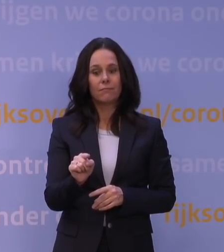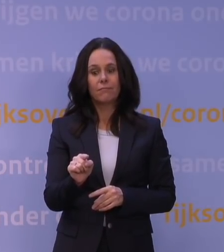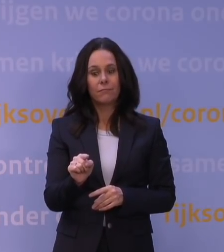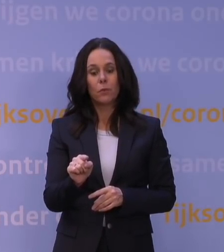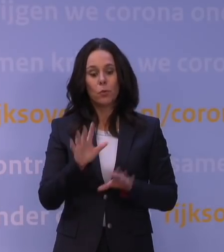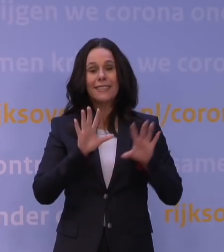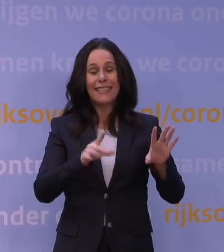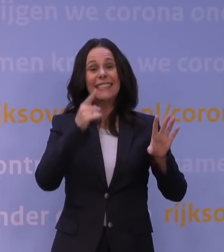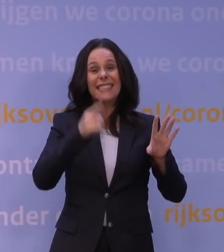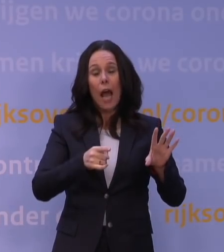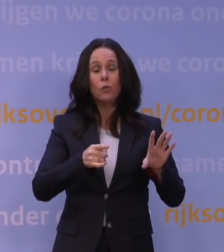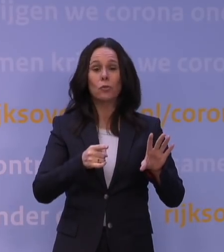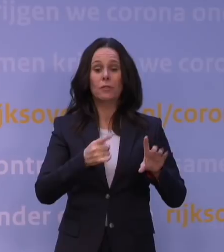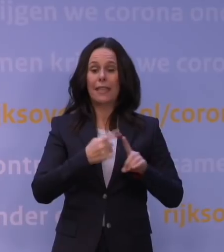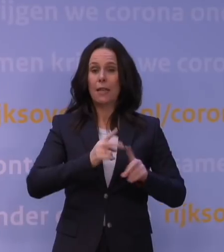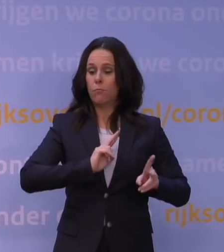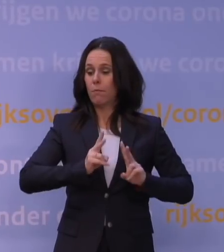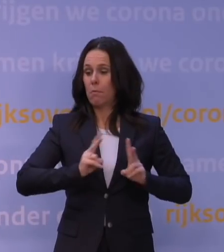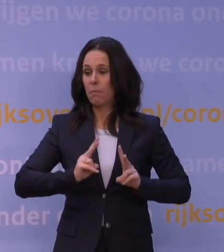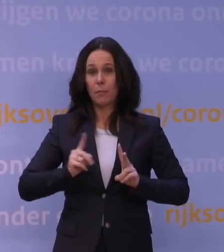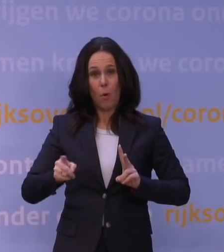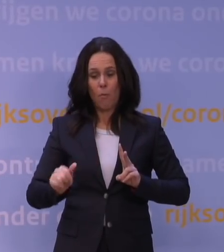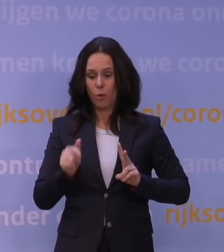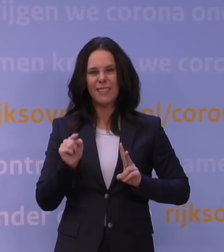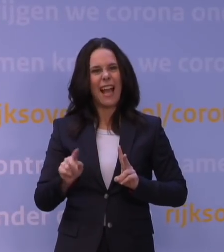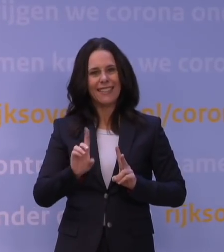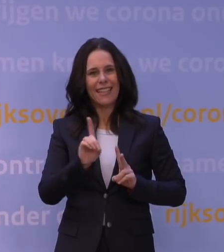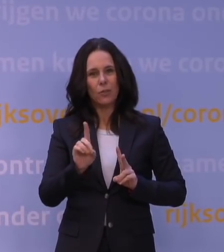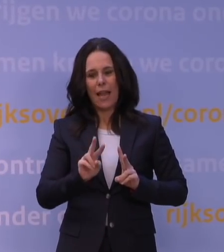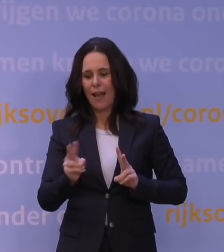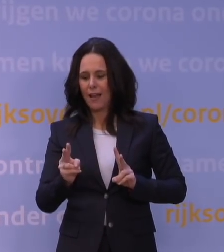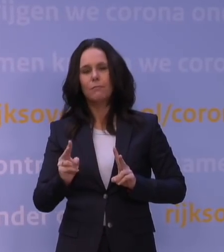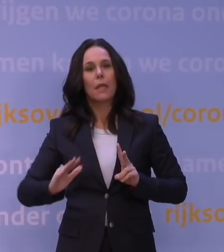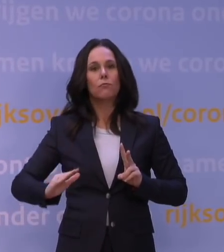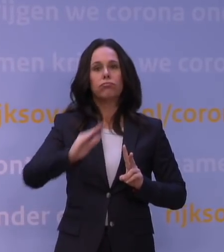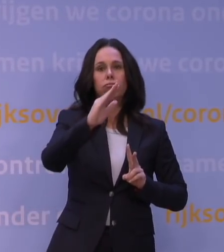ten gevolge van die variant. Toch lijkt de piek van deze golf achter ons te liggen